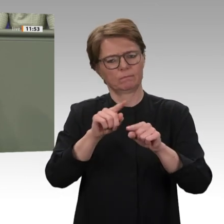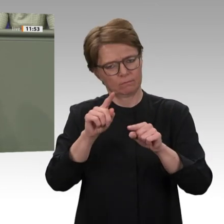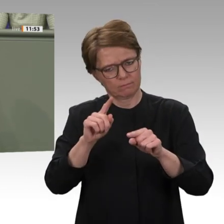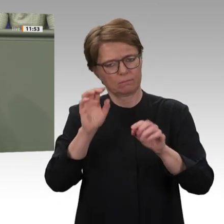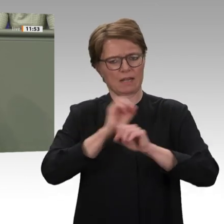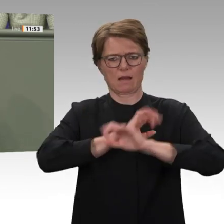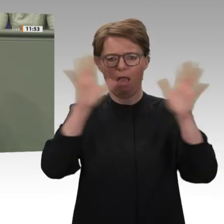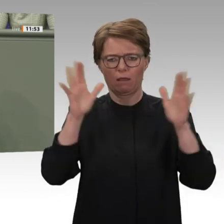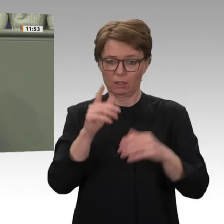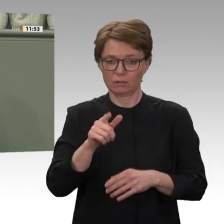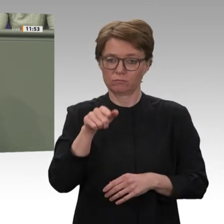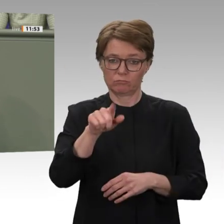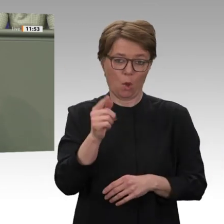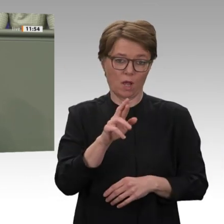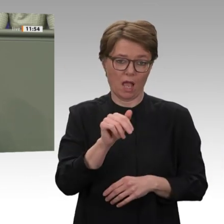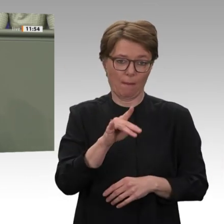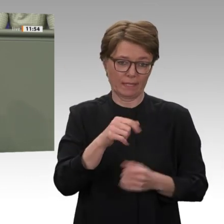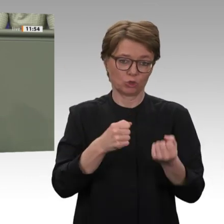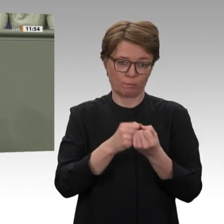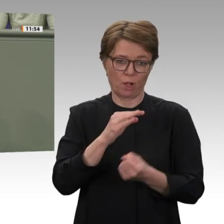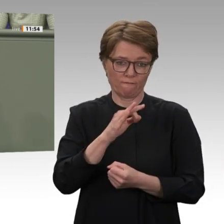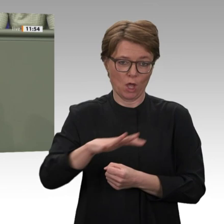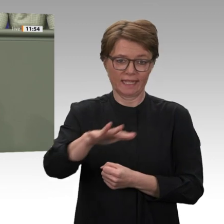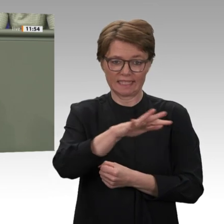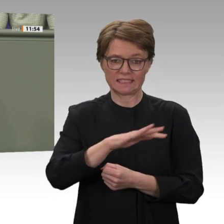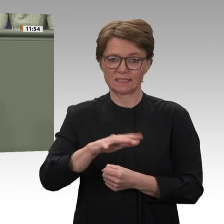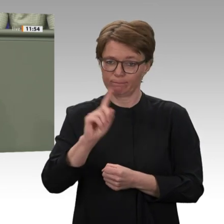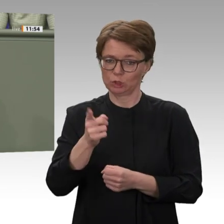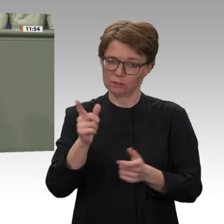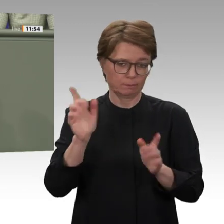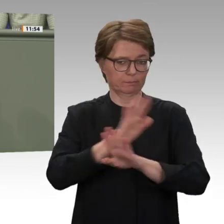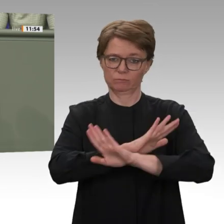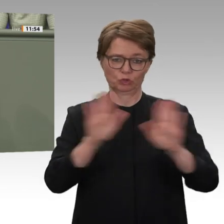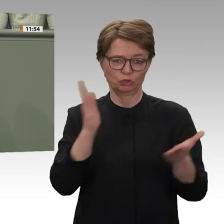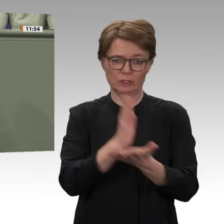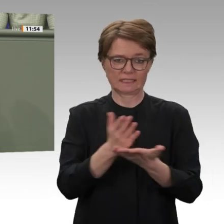aber es ist nichts als die diplomatische Umschreibung der Forderung des IWF nach